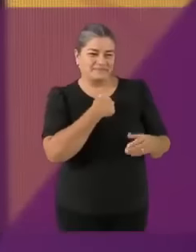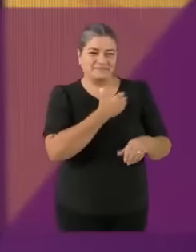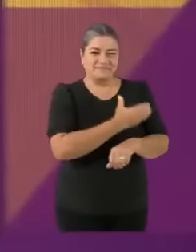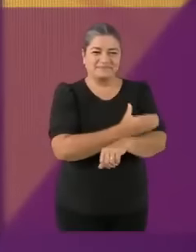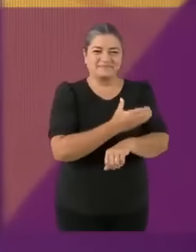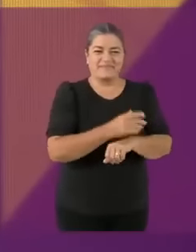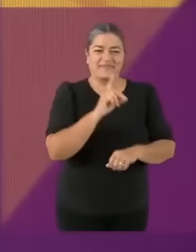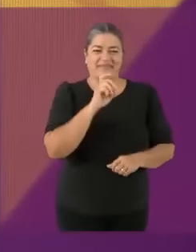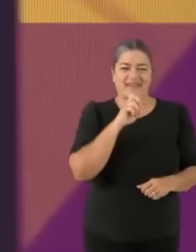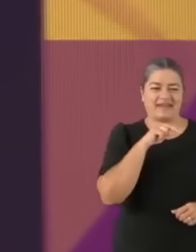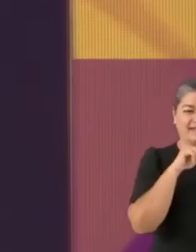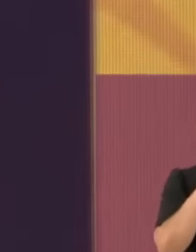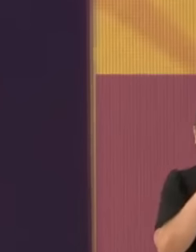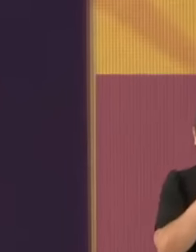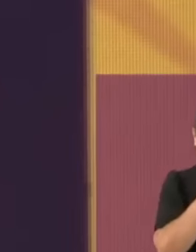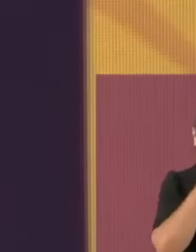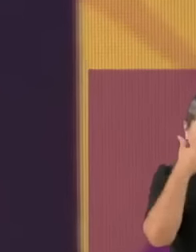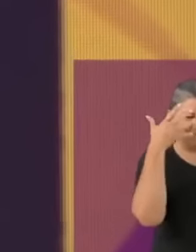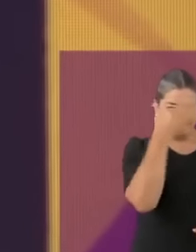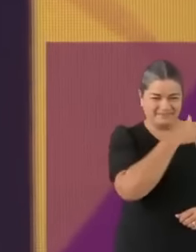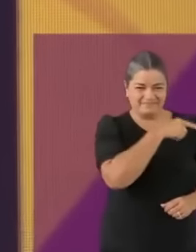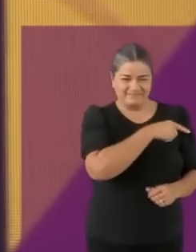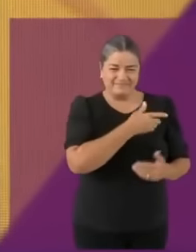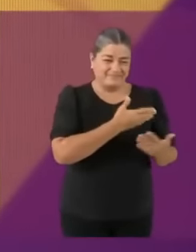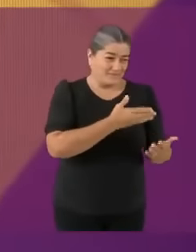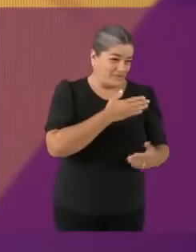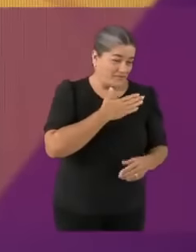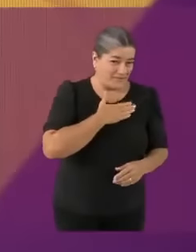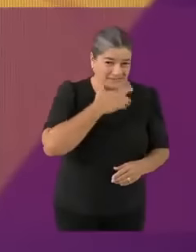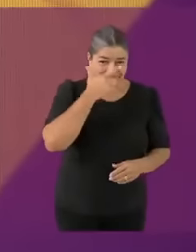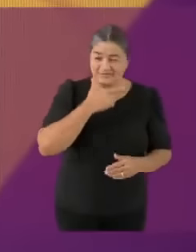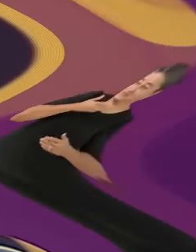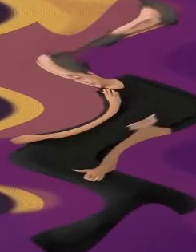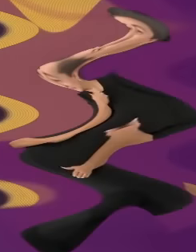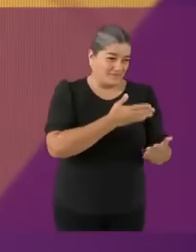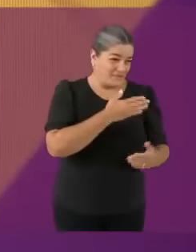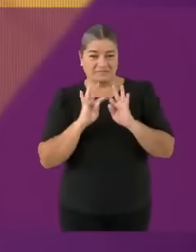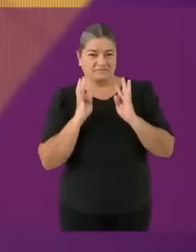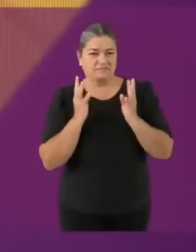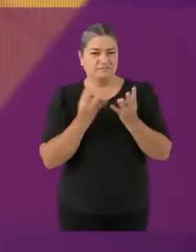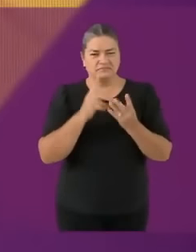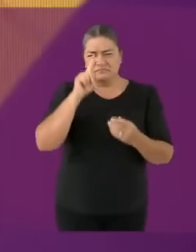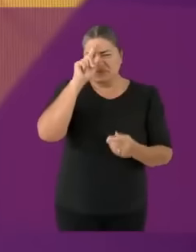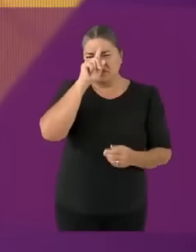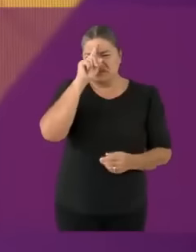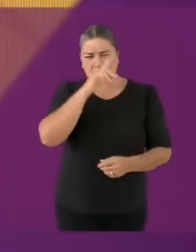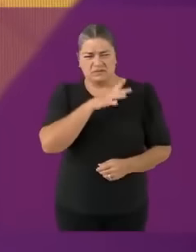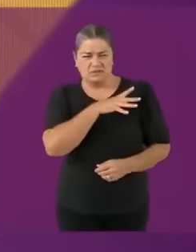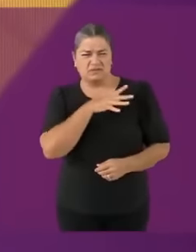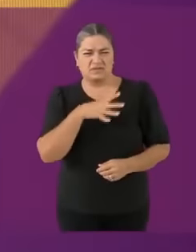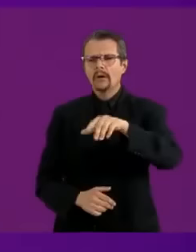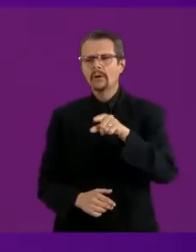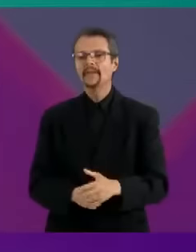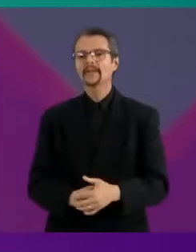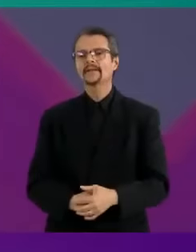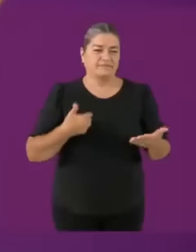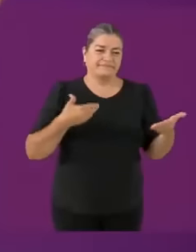Buenas noches... y CÁLLATE Manuel Es un placer estar aquí en esta sala del m13rd4 SAS Damos la bienvenida a las... PU-TAS